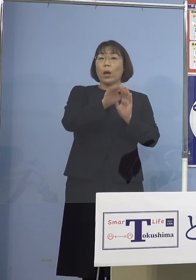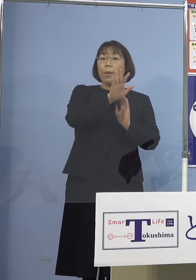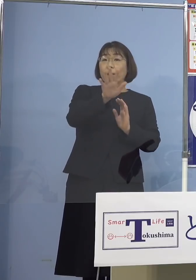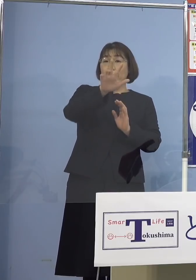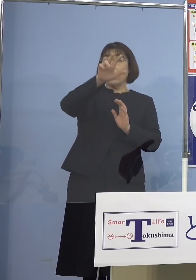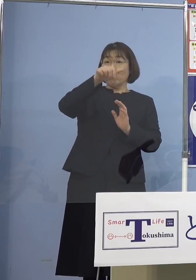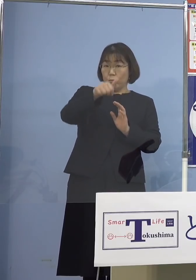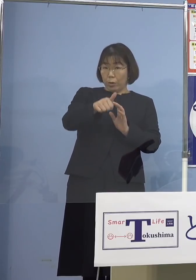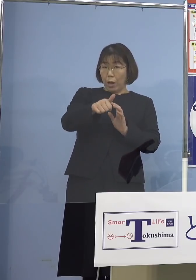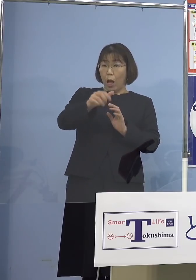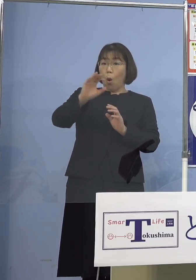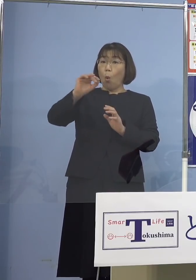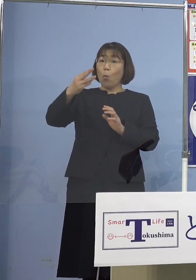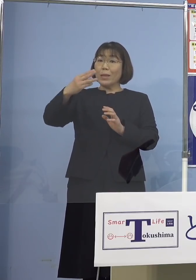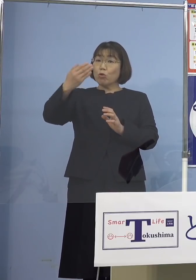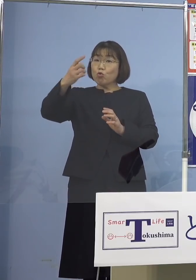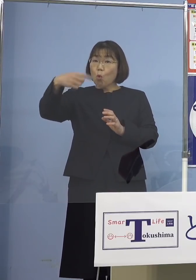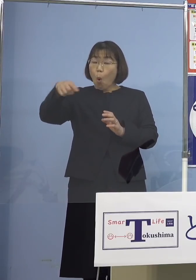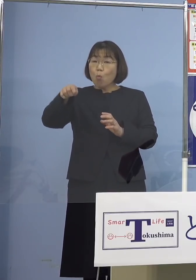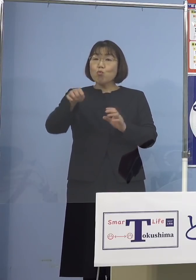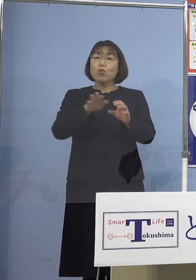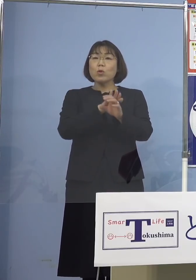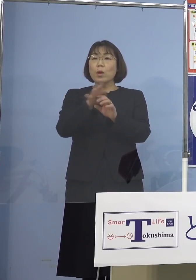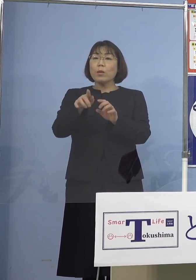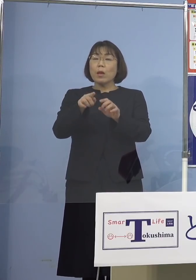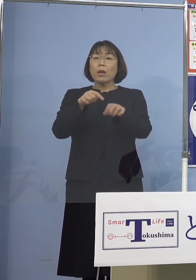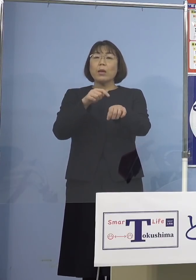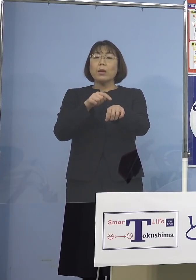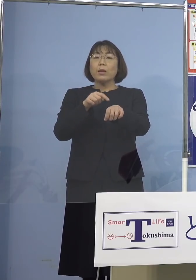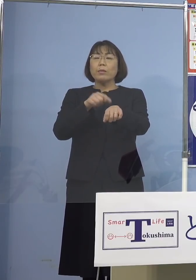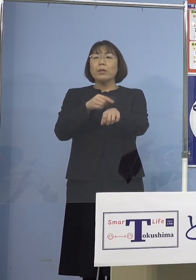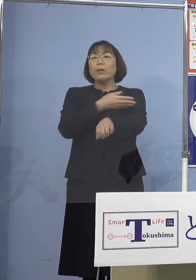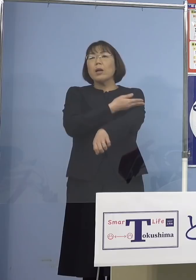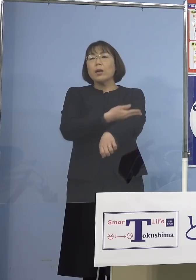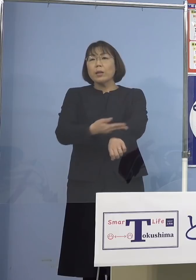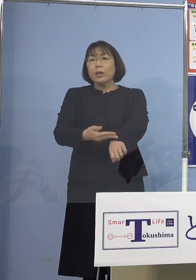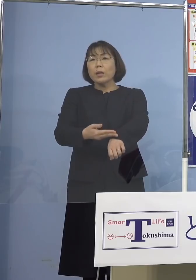「オミクロン株」に対しても 時間とともに低下してしまう